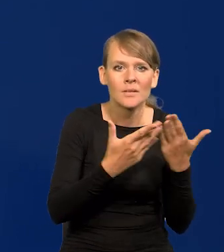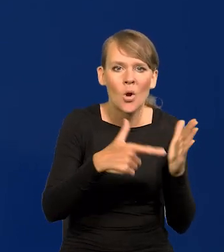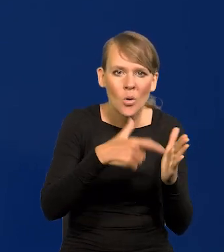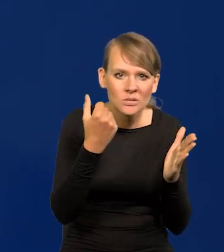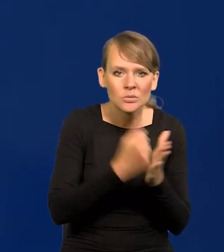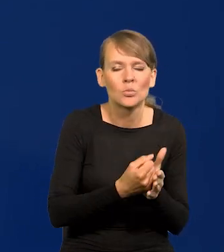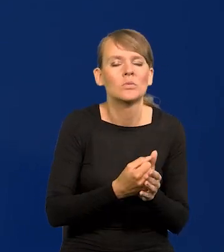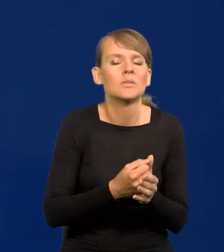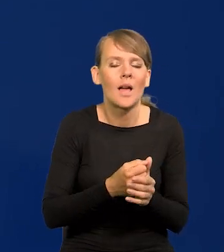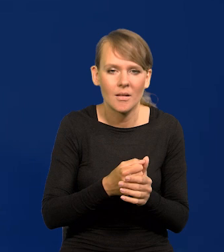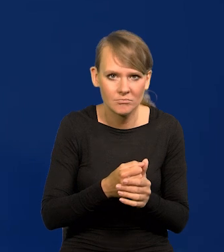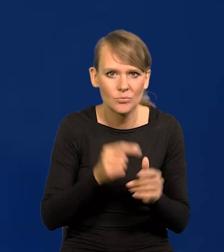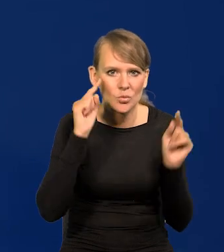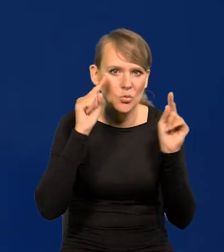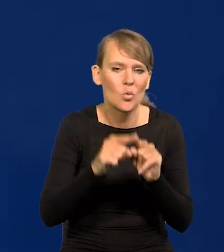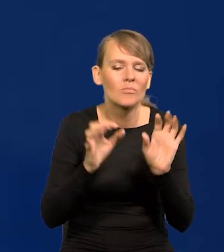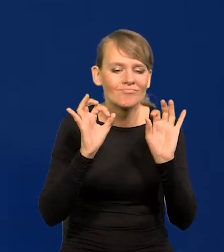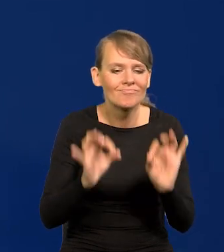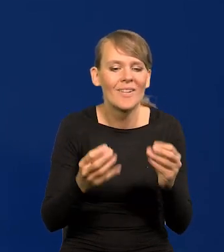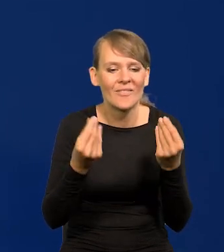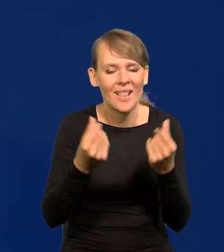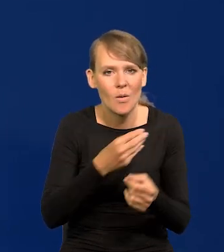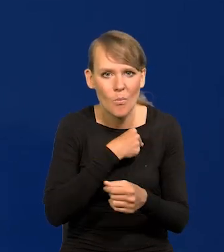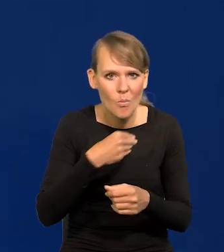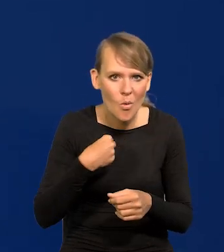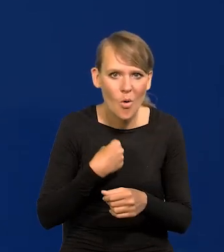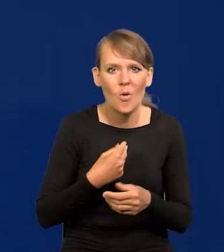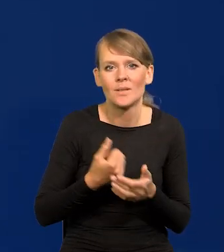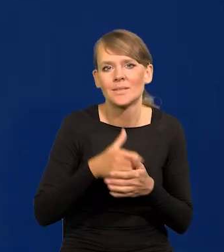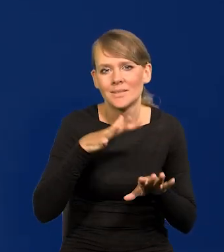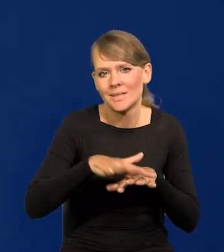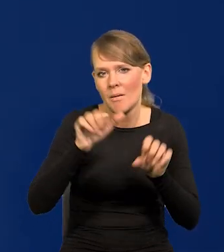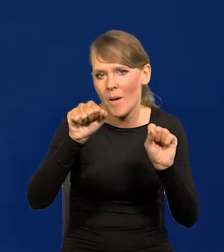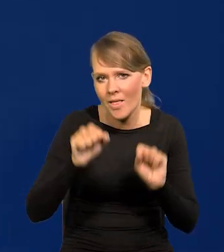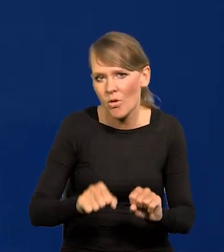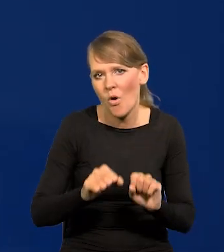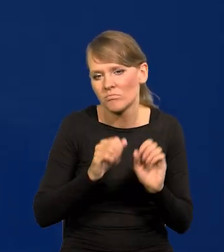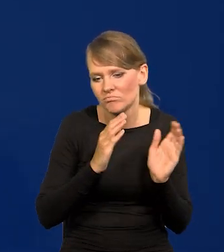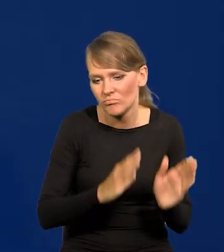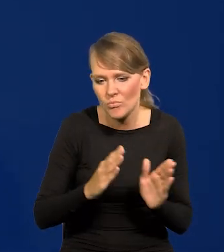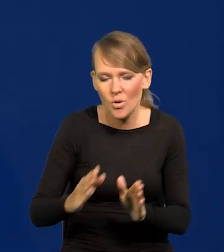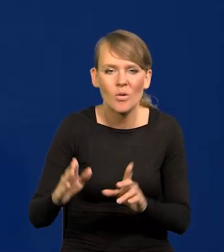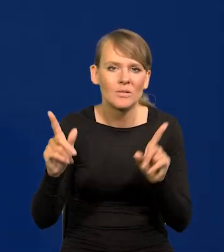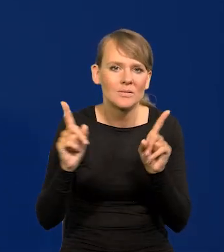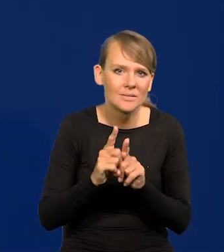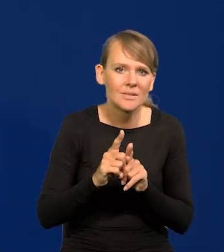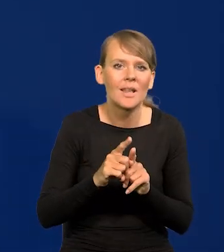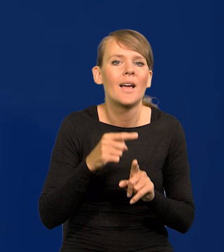jest dobro finansów Polski, dobro systemu bankowego polskiego, a przede wszystkim dbałość o polskiego złotego.